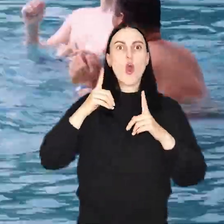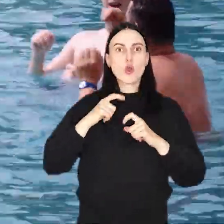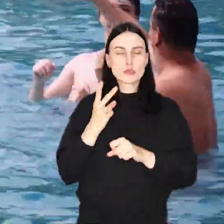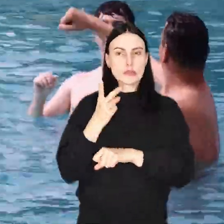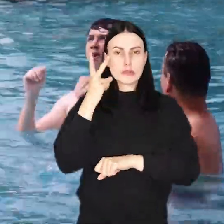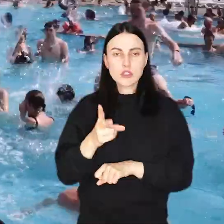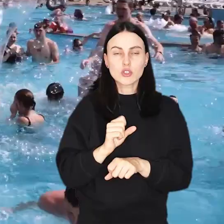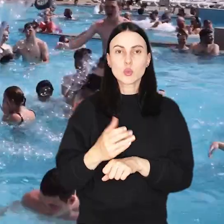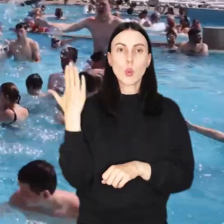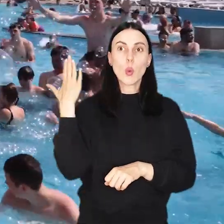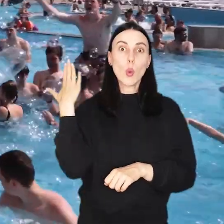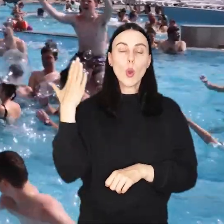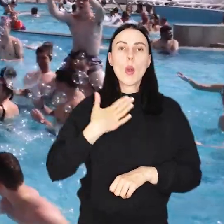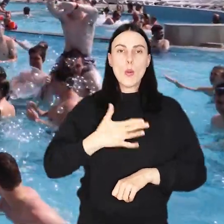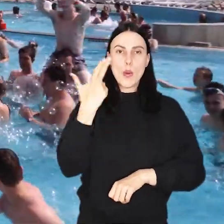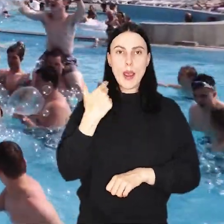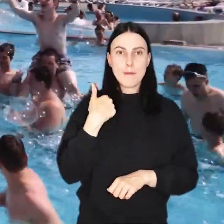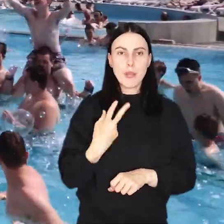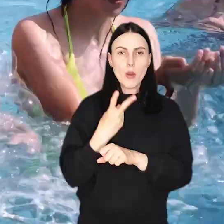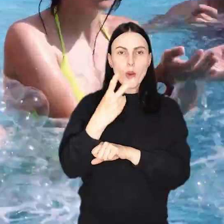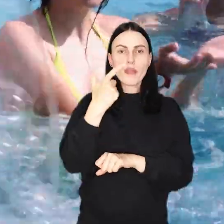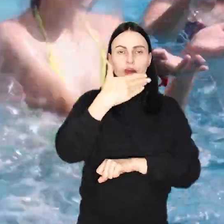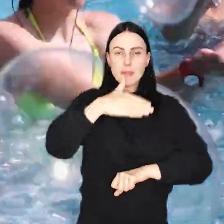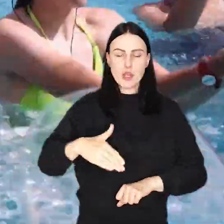A w ubiegłym z wodnych atrakcji skorzystało 2 mln osób.